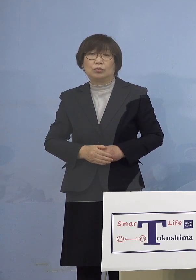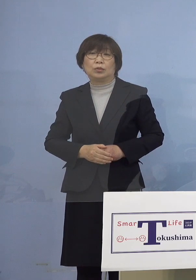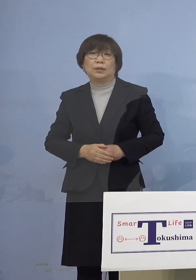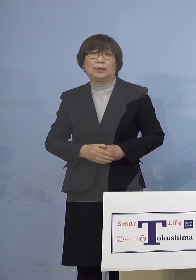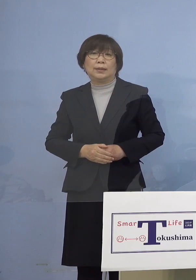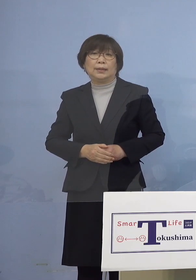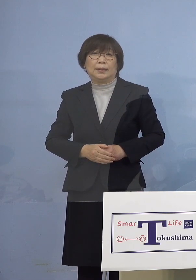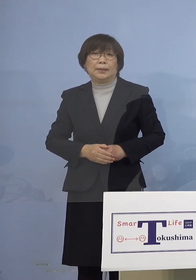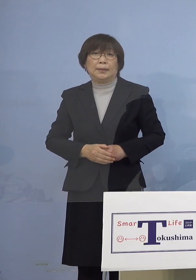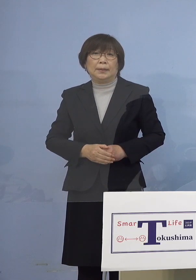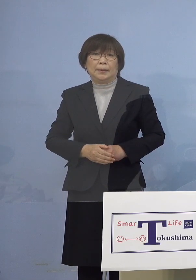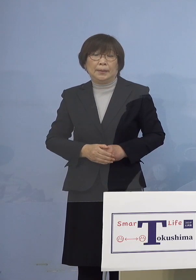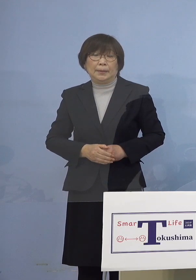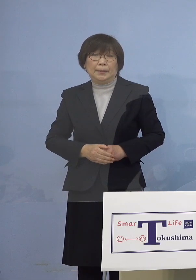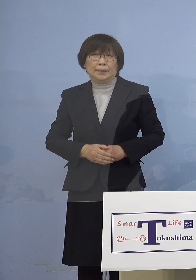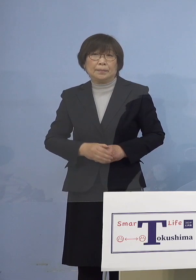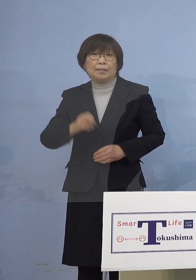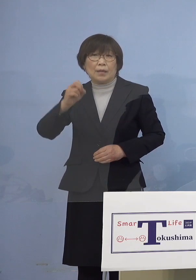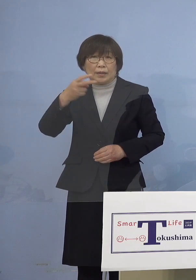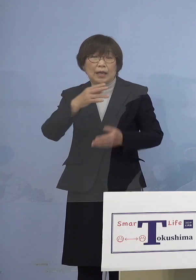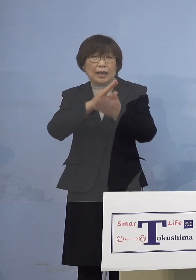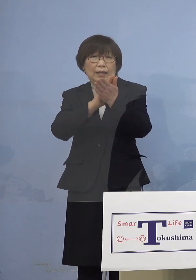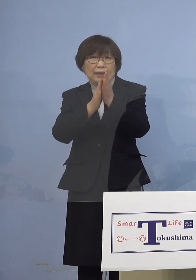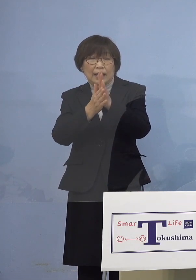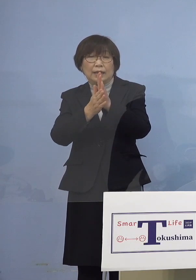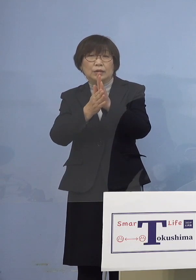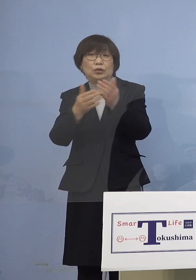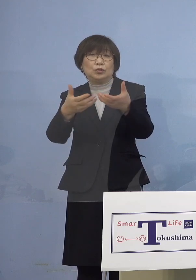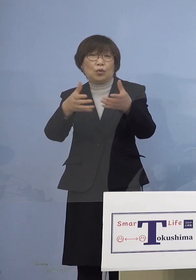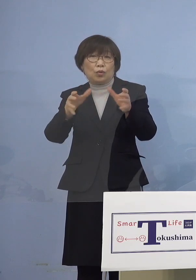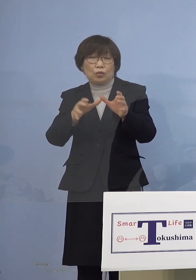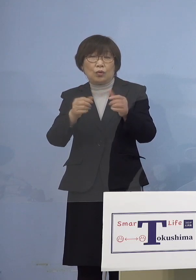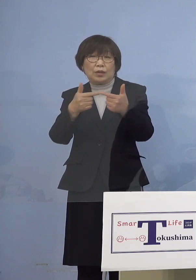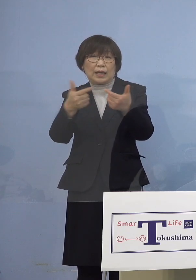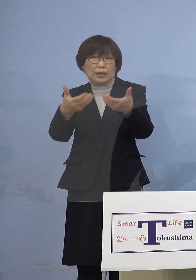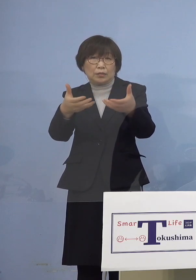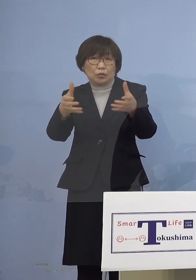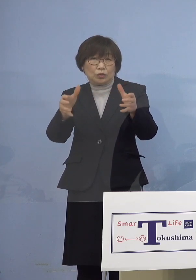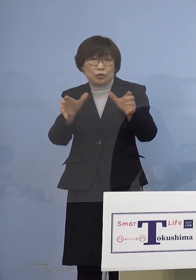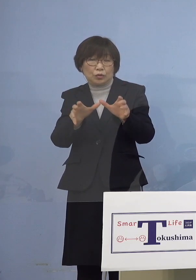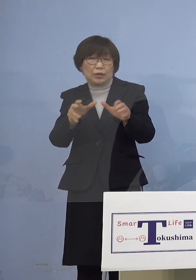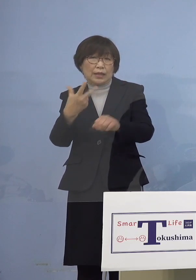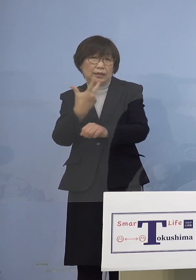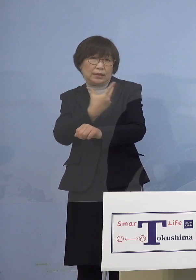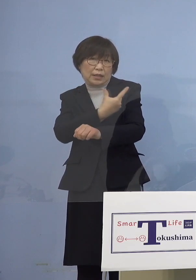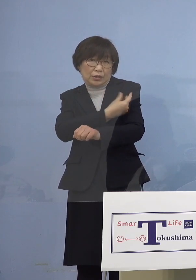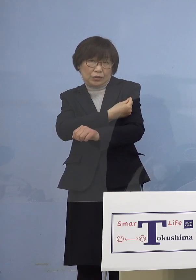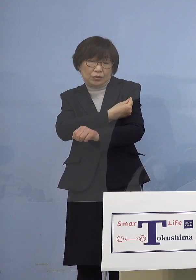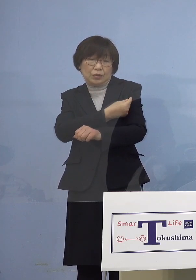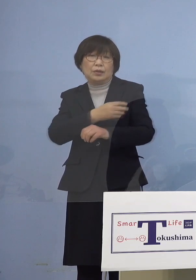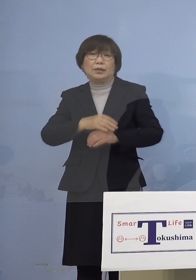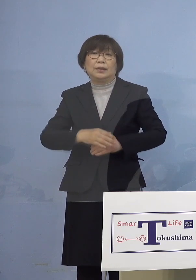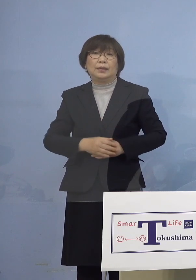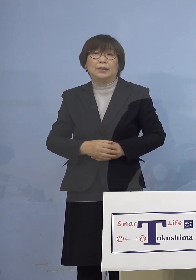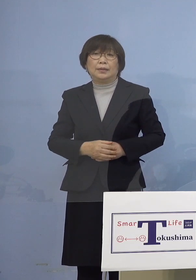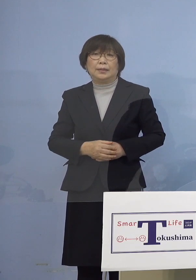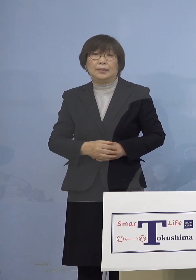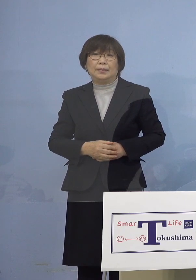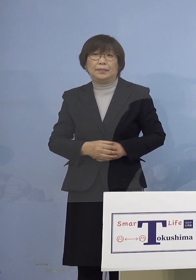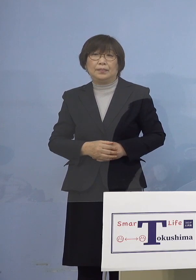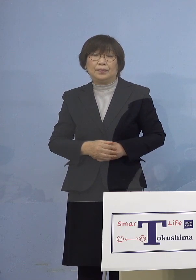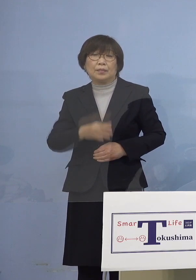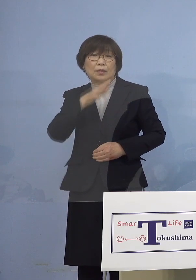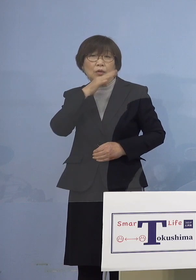また県主導の大規模集団接種会場に おいて実施している18歳以上の